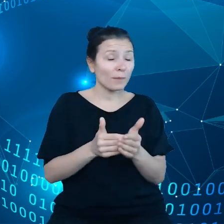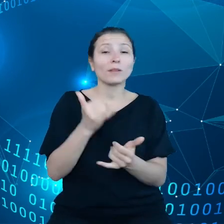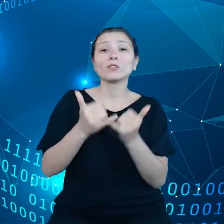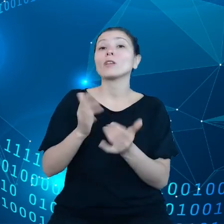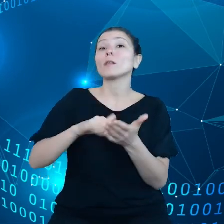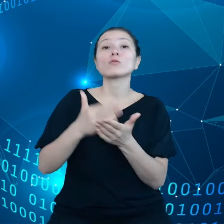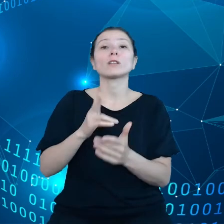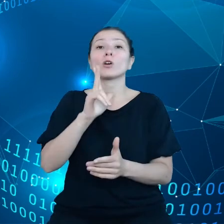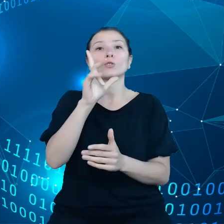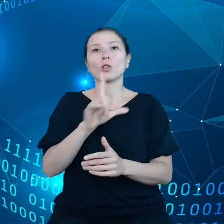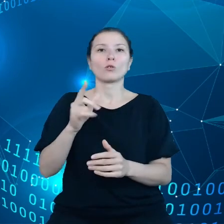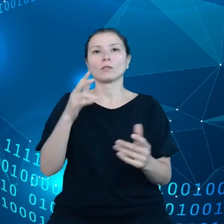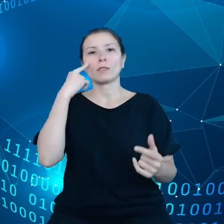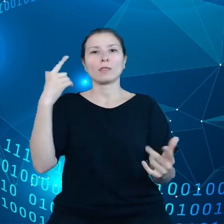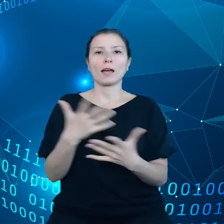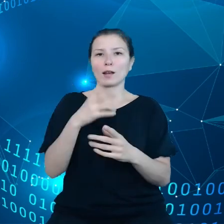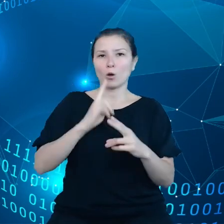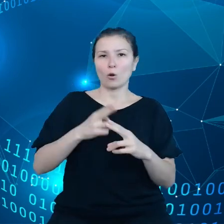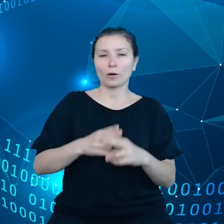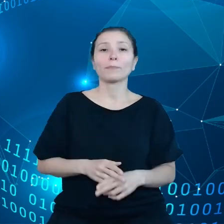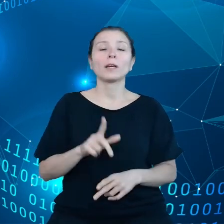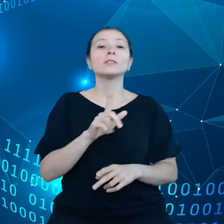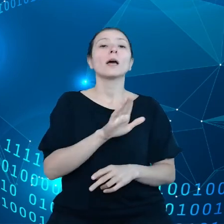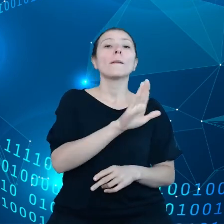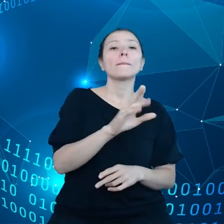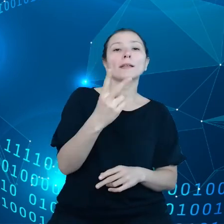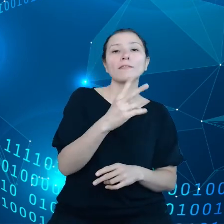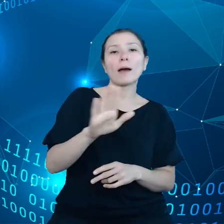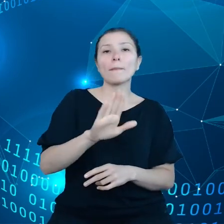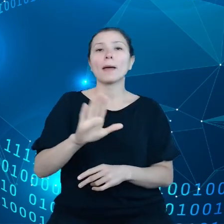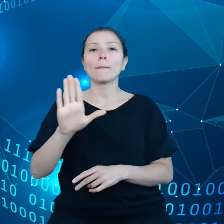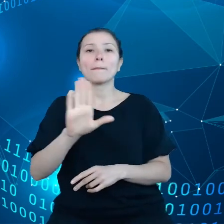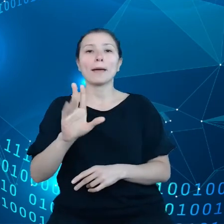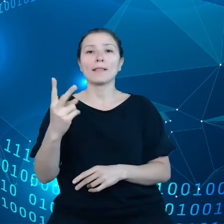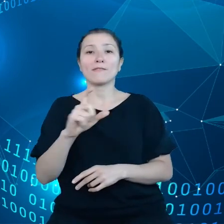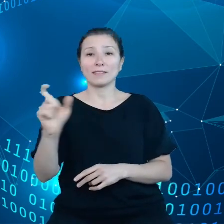Czyli to jest sektor B2B i B2C i jeśli chodzi o biznes i rząd na tym